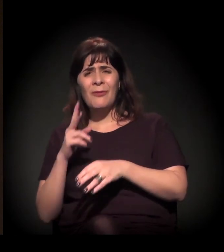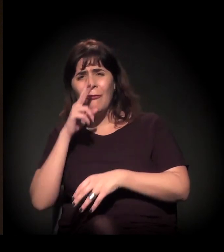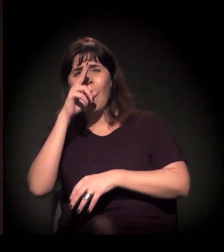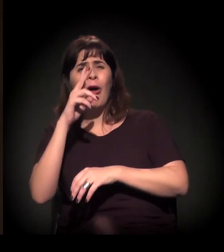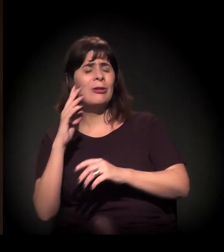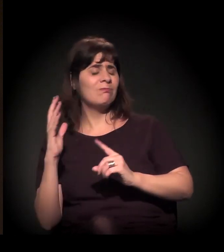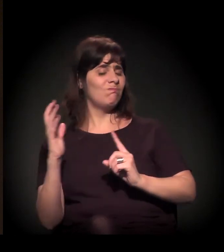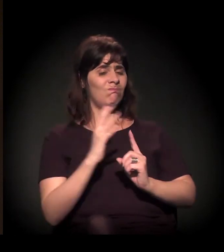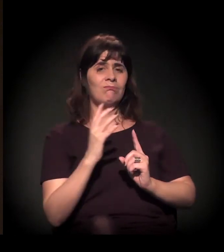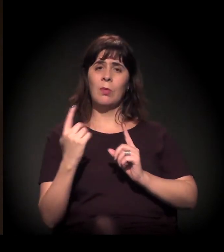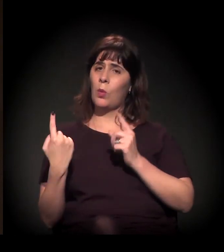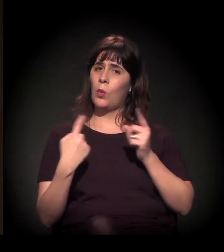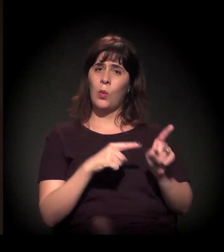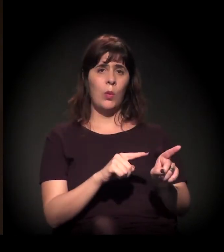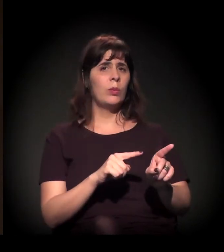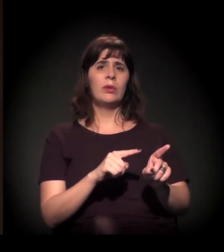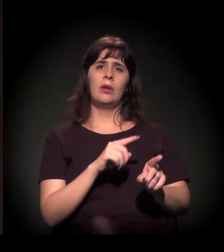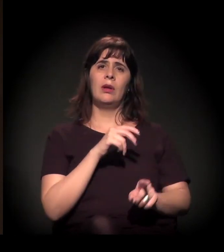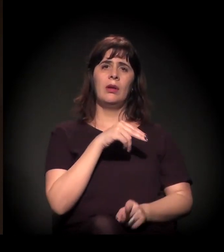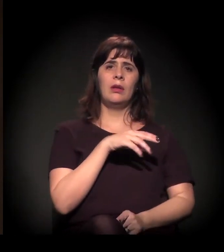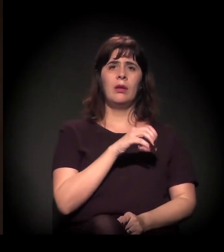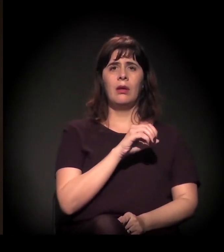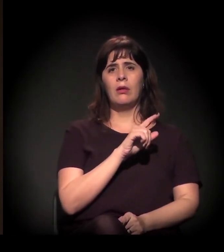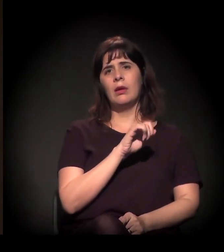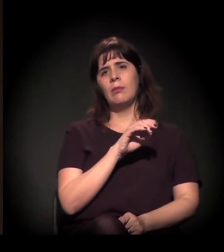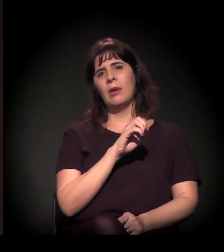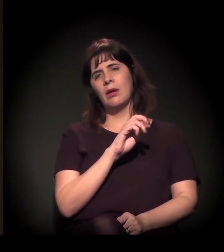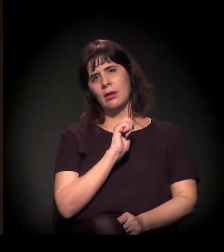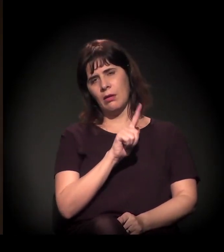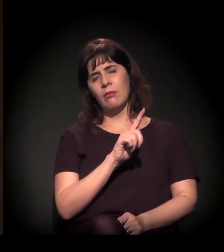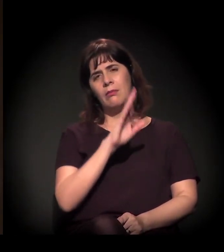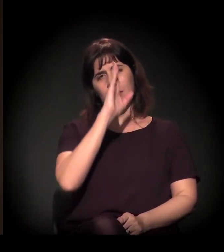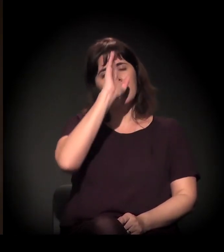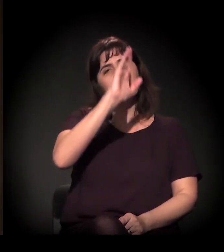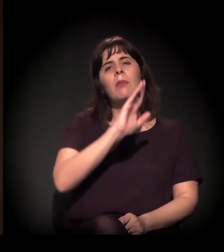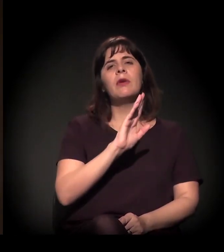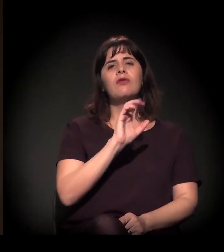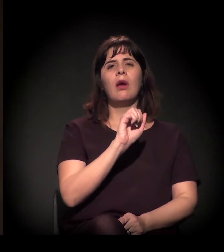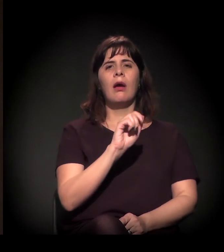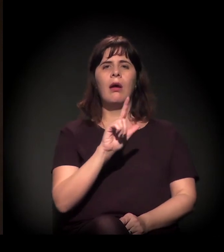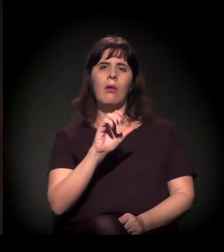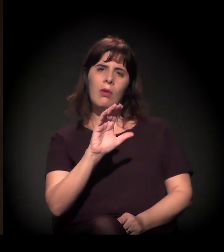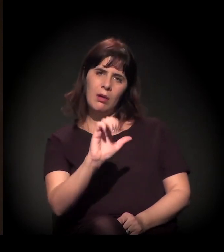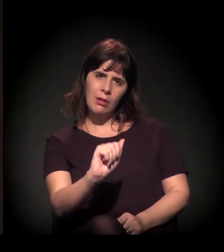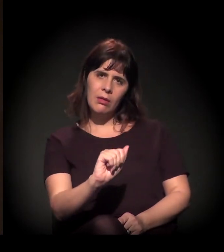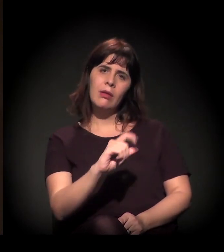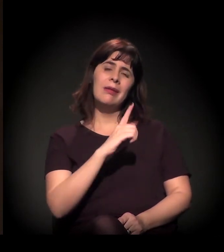principalmente a implantação da Alca... Os processos de resistência popular foram muito intensos e muito fortes.